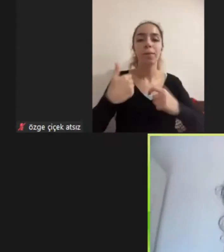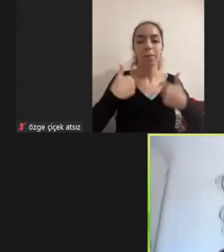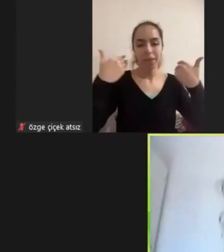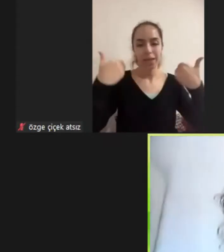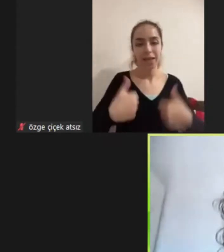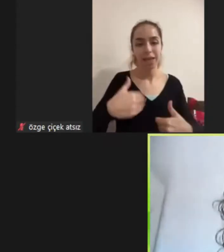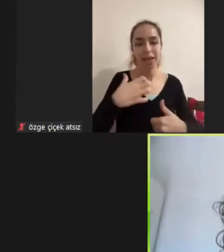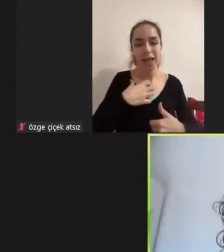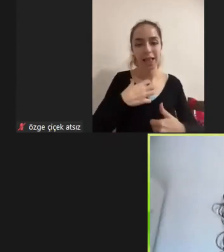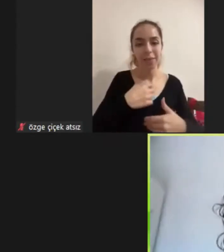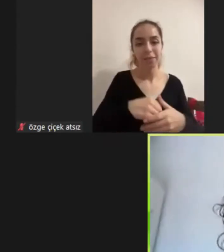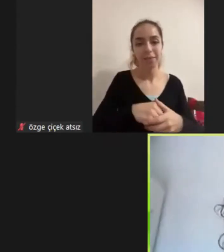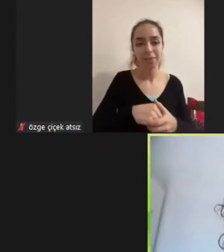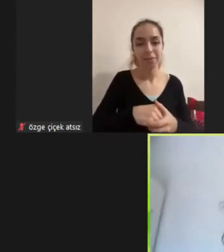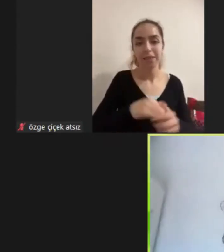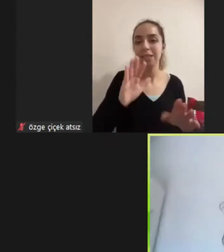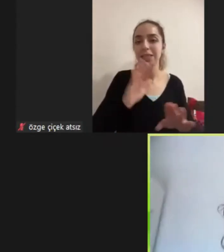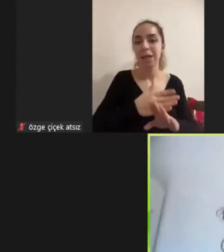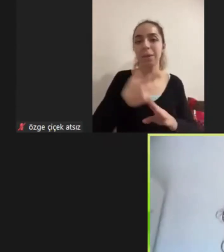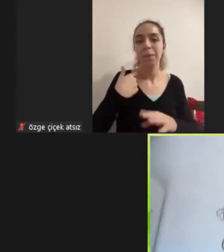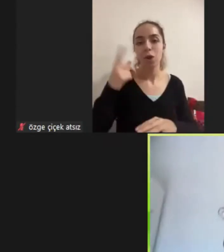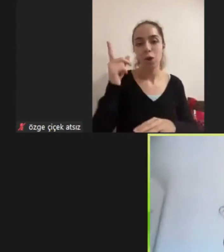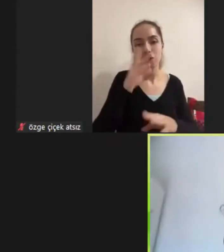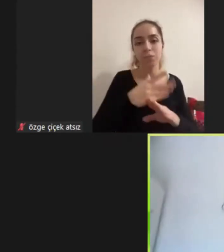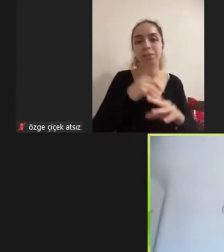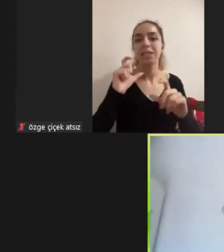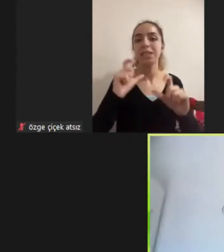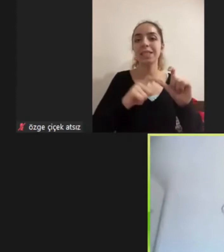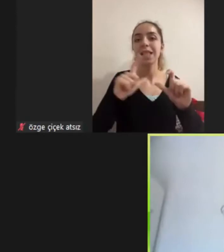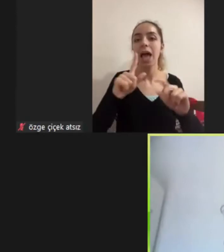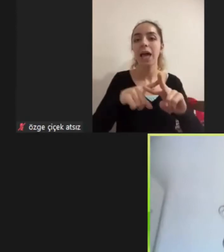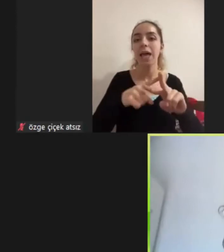çeşitli Nedenlerden ötürü bir slayt kullanmamayı uygun gördüm Aslında